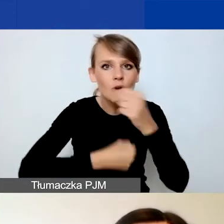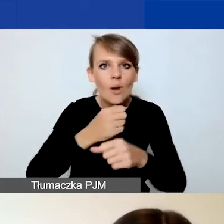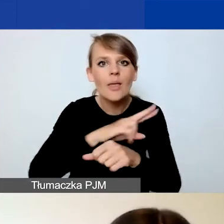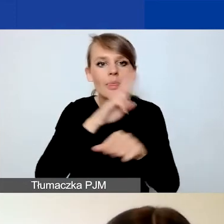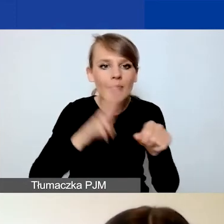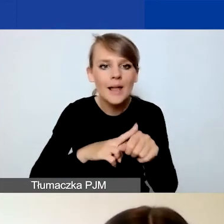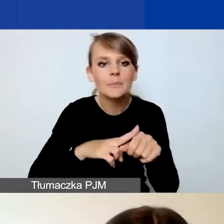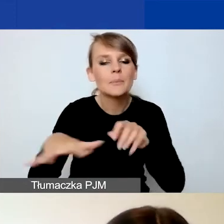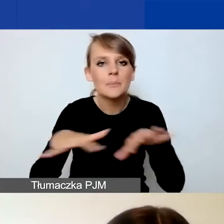i opisać to działanie.